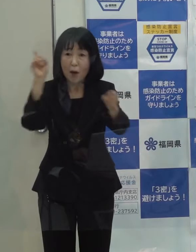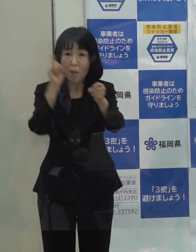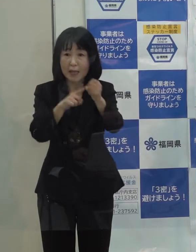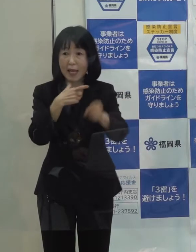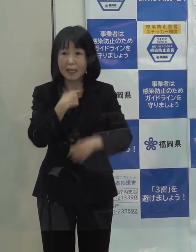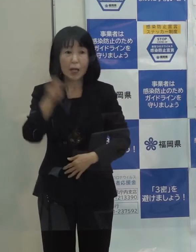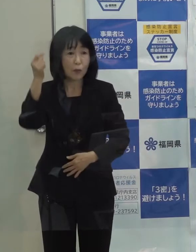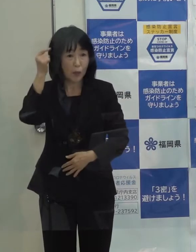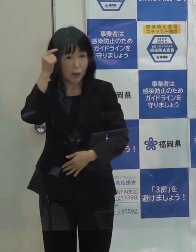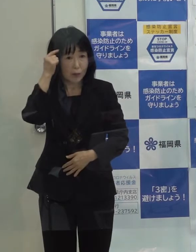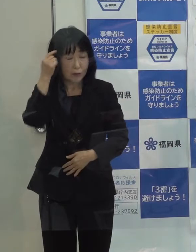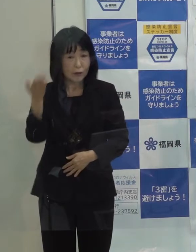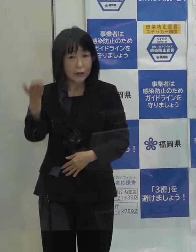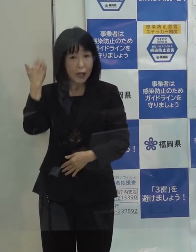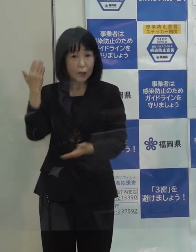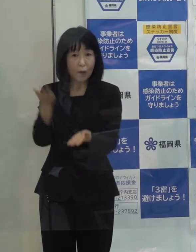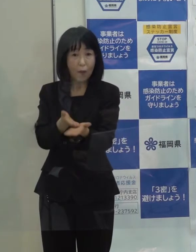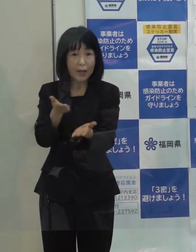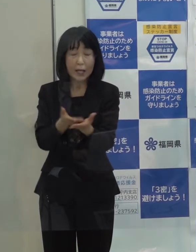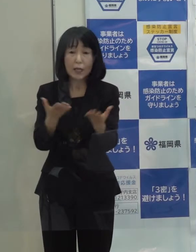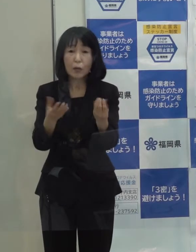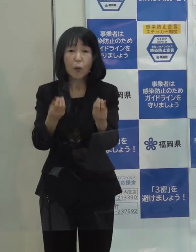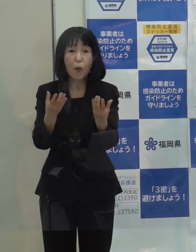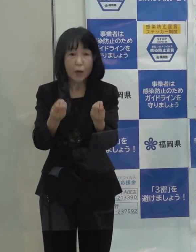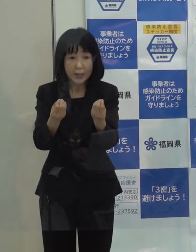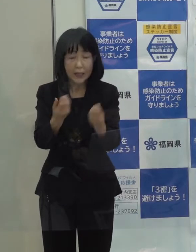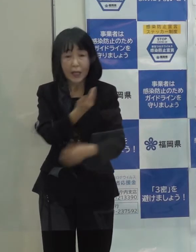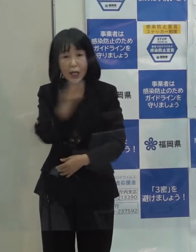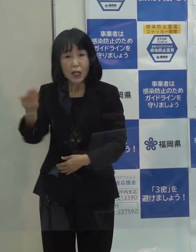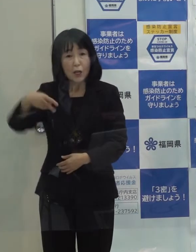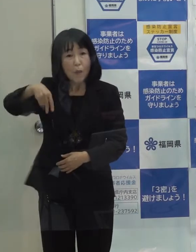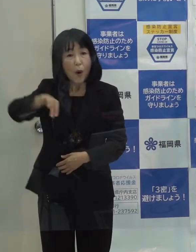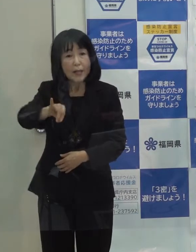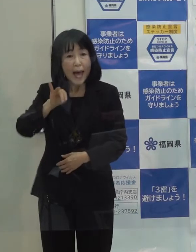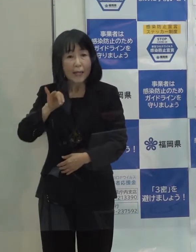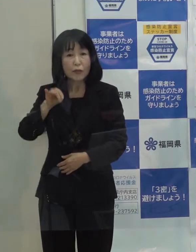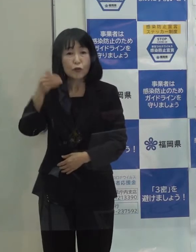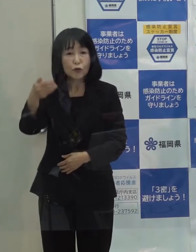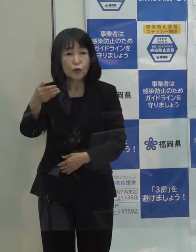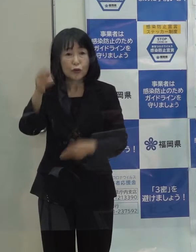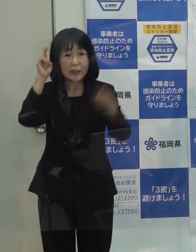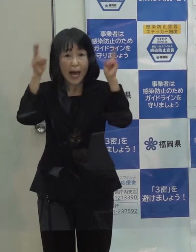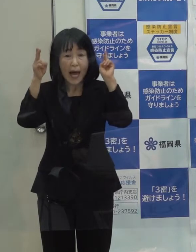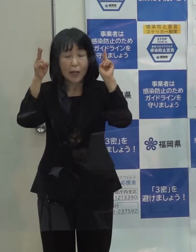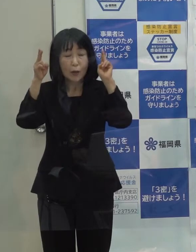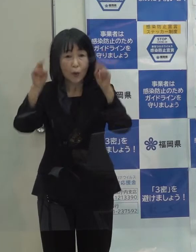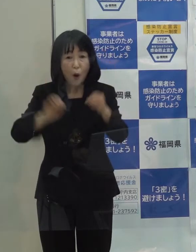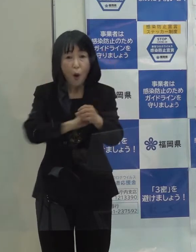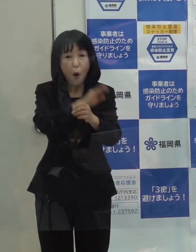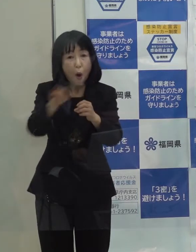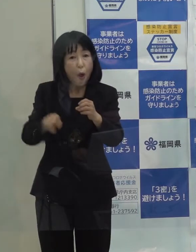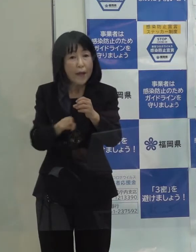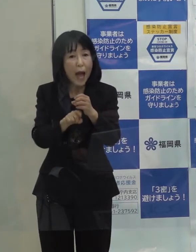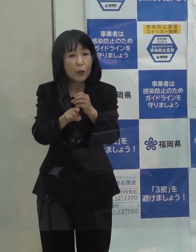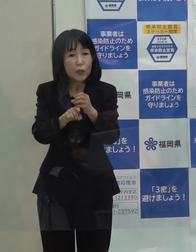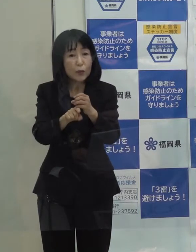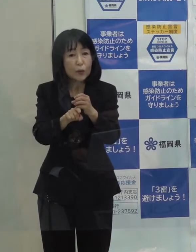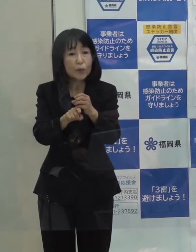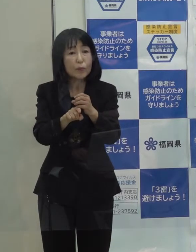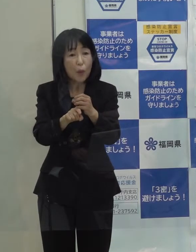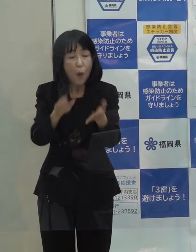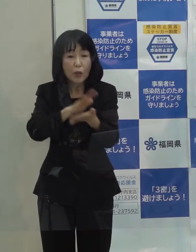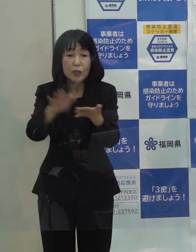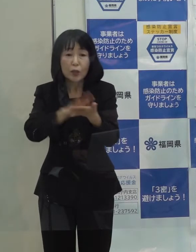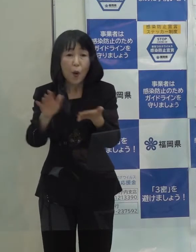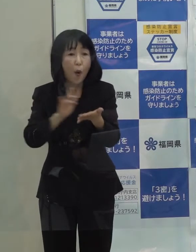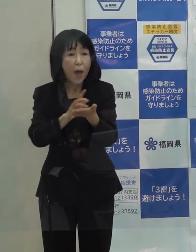先ほども申し上げたように ボナックとの新型コロナウイルス治療薬の共同「開発」をやっています